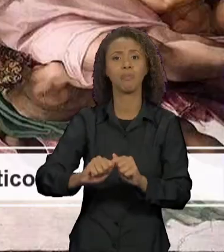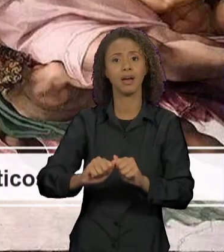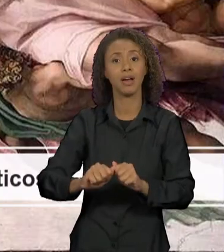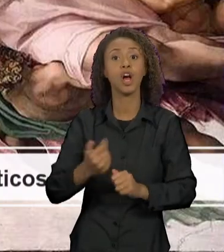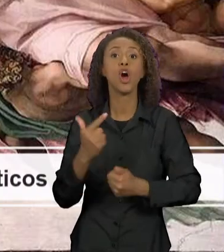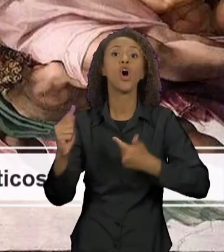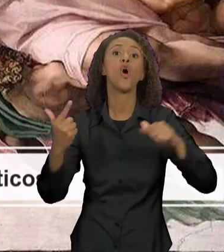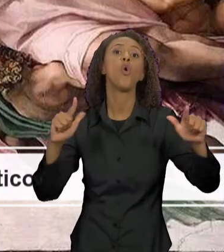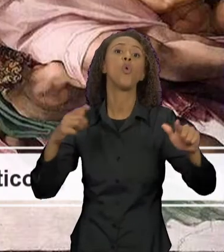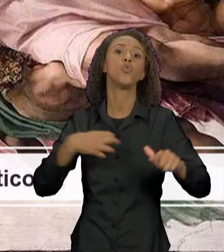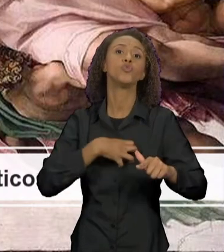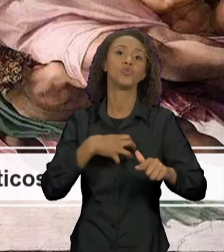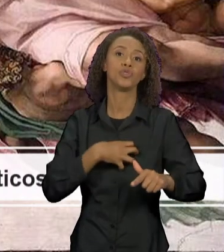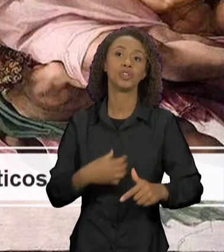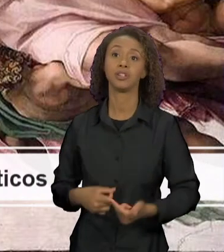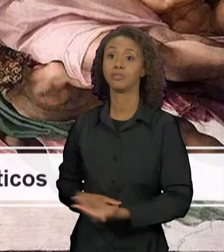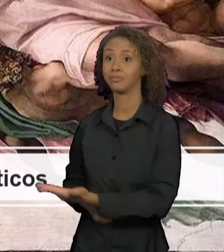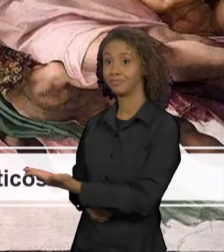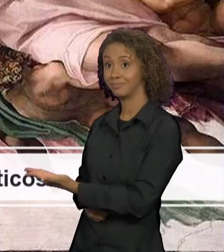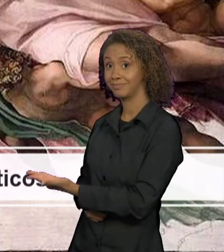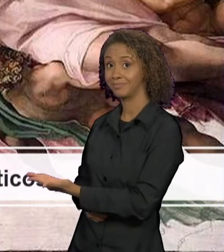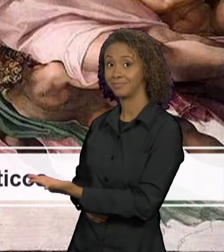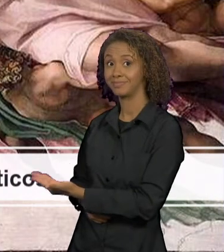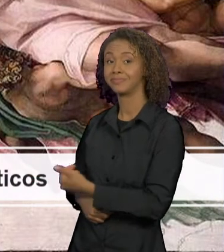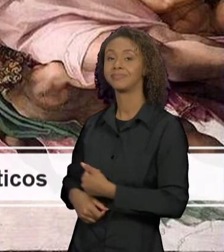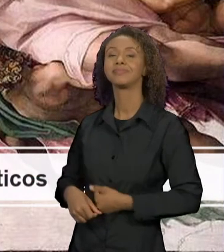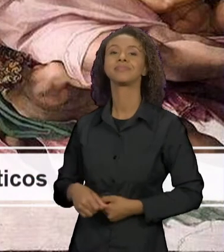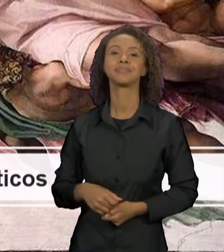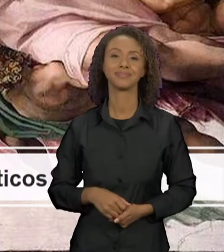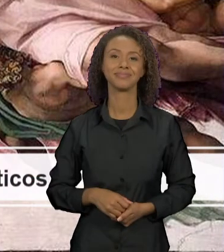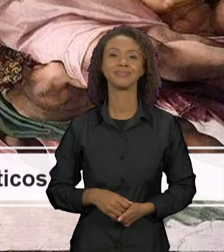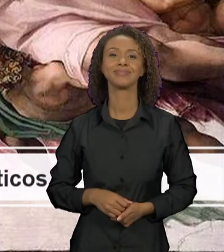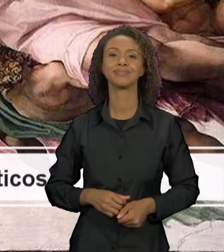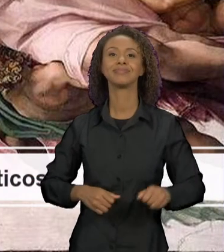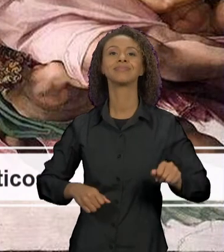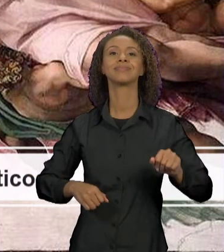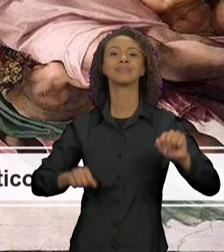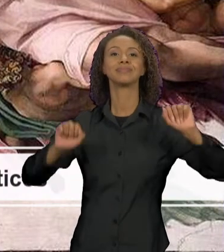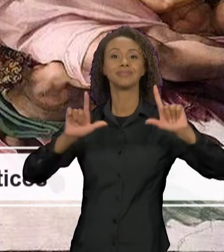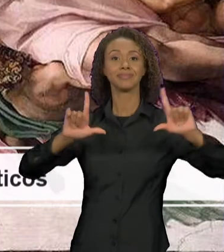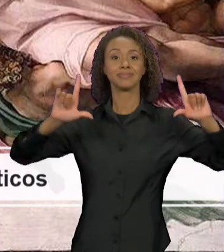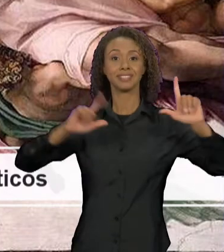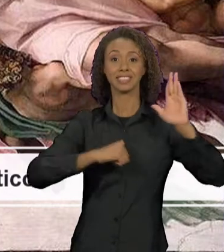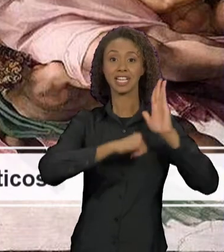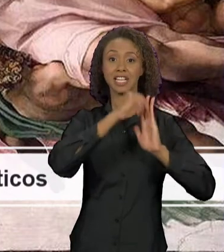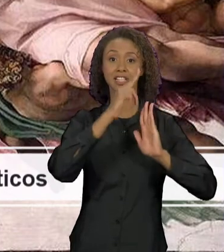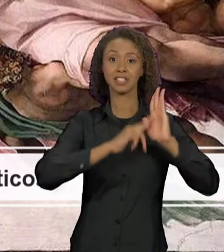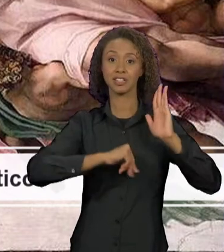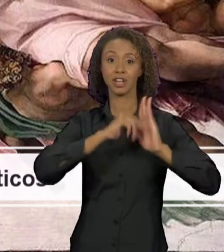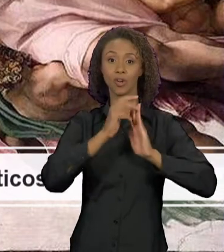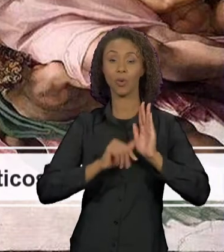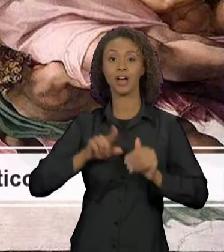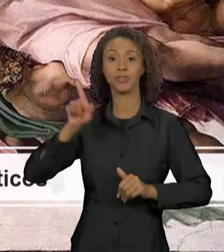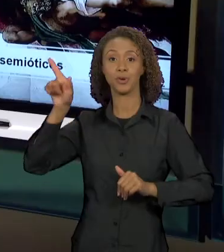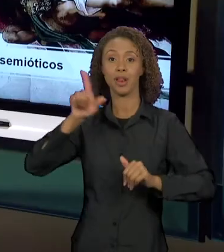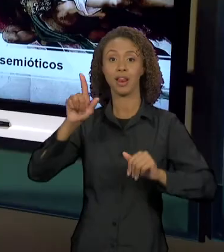AFRESCO DE MICHELANGELO, QUE ESTÁ NO TETO DA CAPELA SISTINA, QUE É A CRIAÇÃO DE ADÃO. TODA A